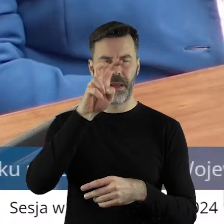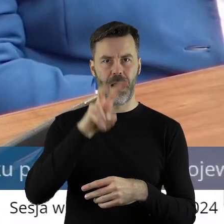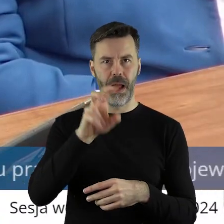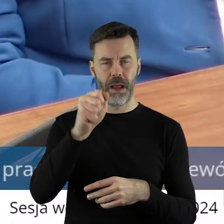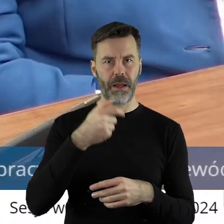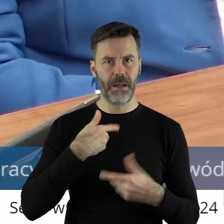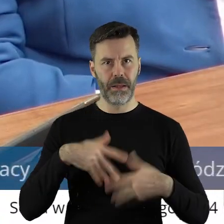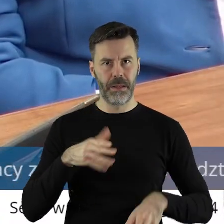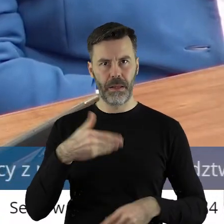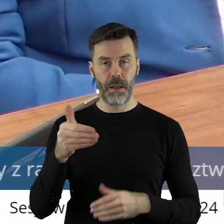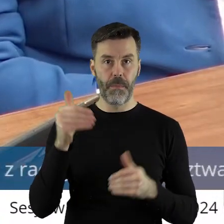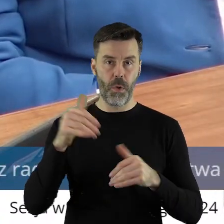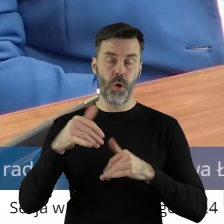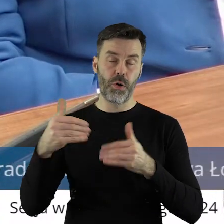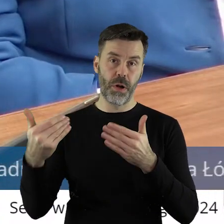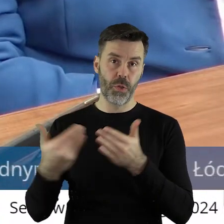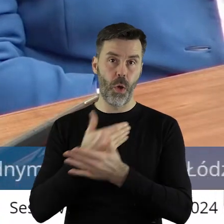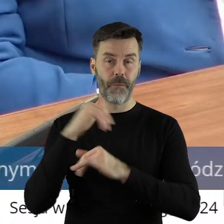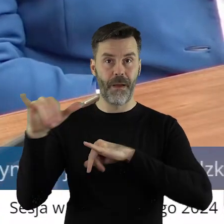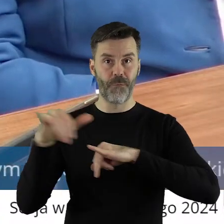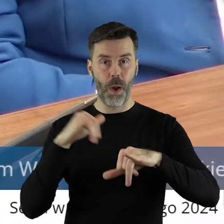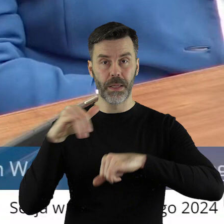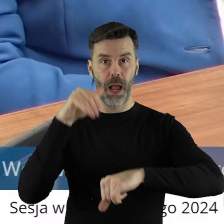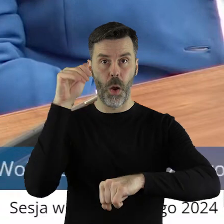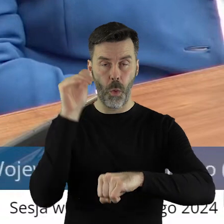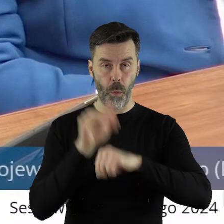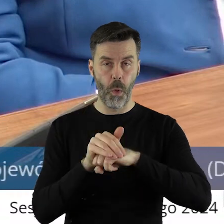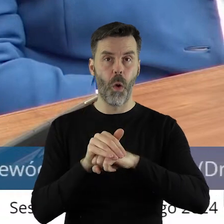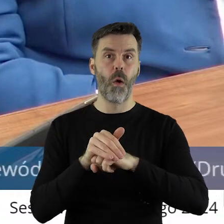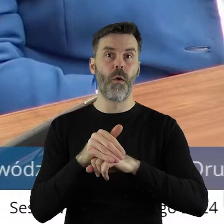Myślę, że może liczy na to, że nowa władza mu tą umowę